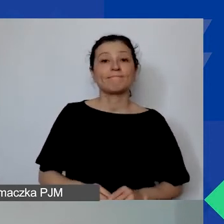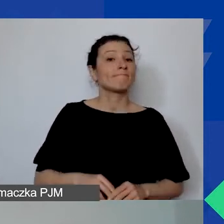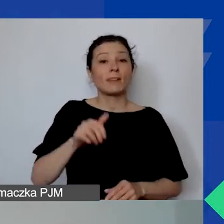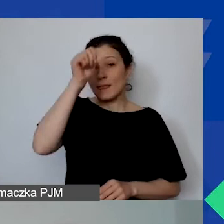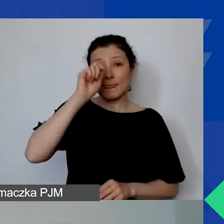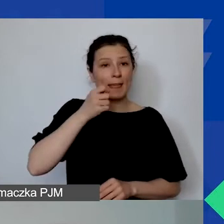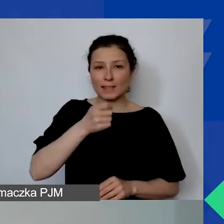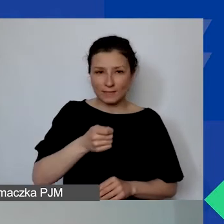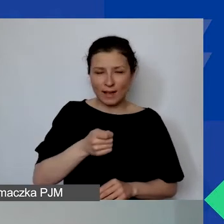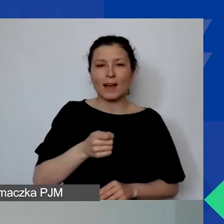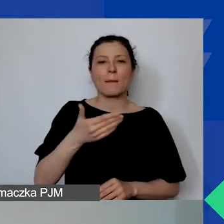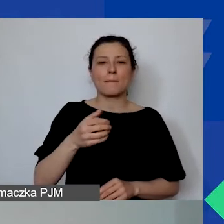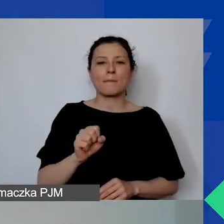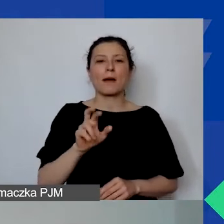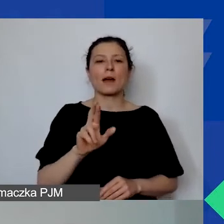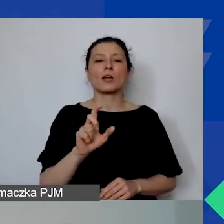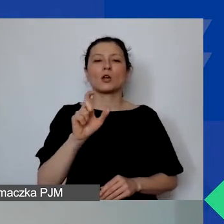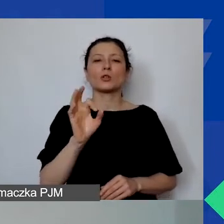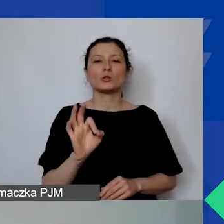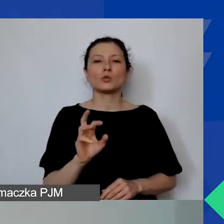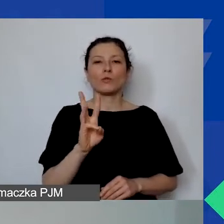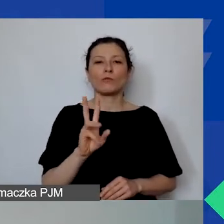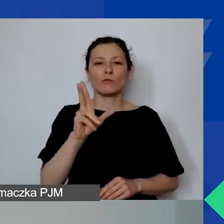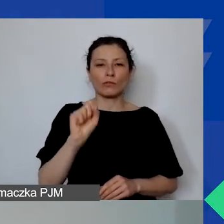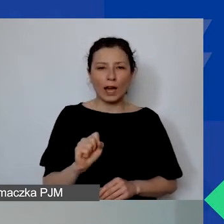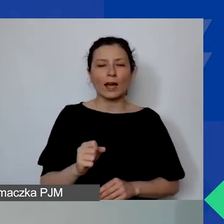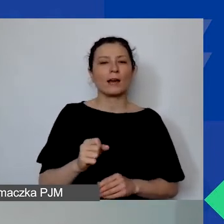"Marcówka z Programem Aktywni Obywatele - Fundusz Regionalny".